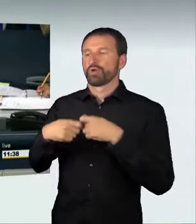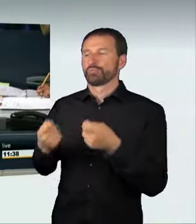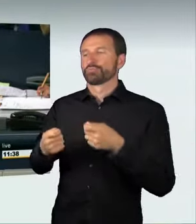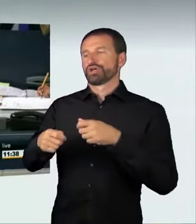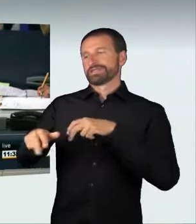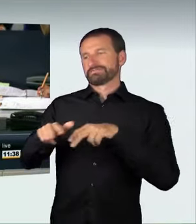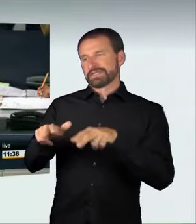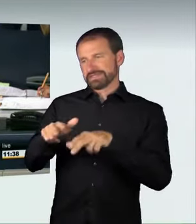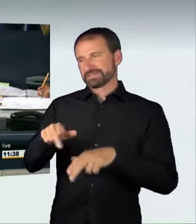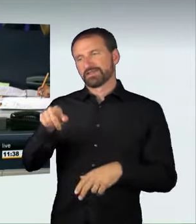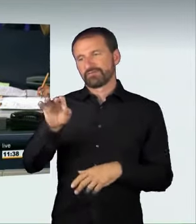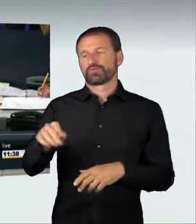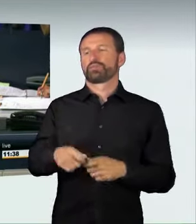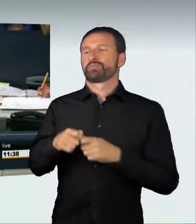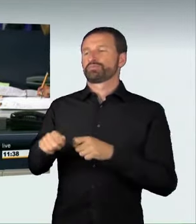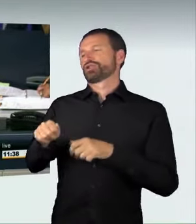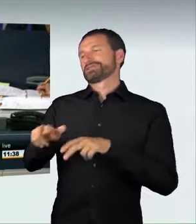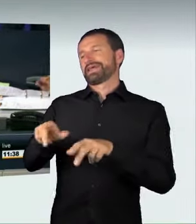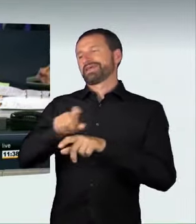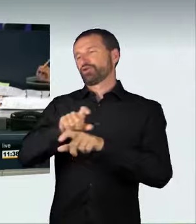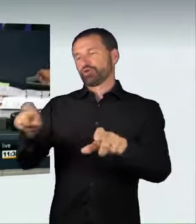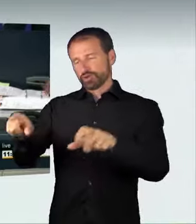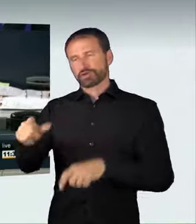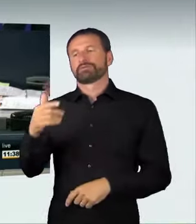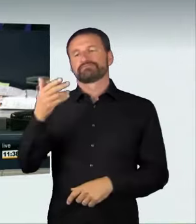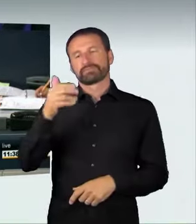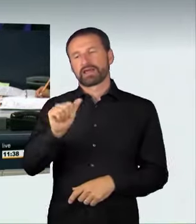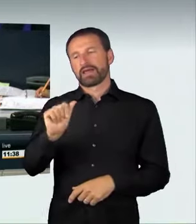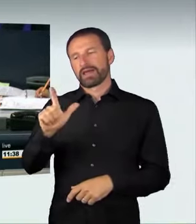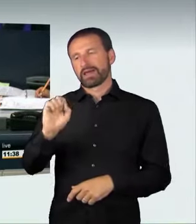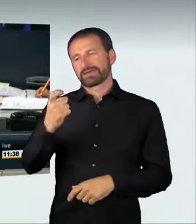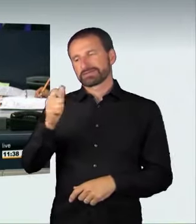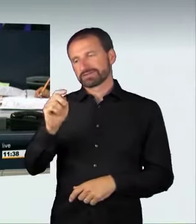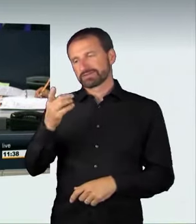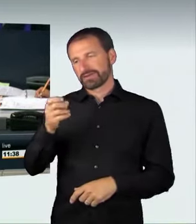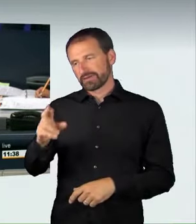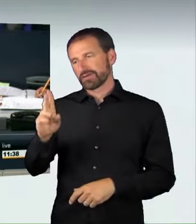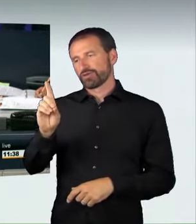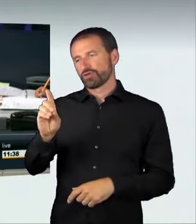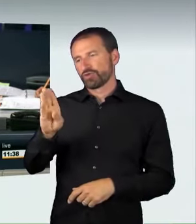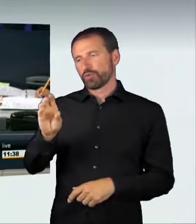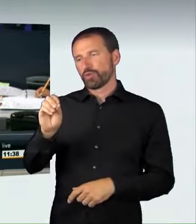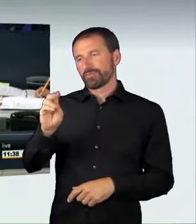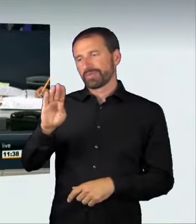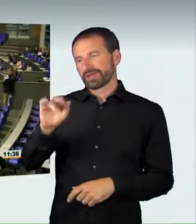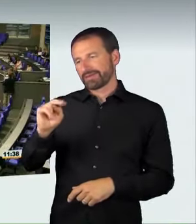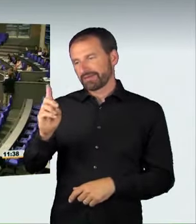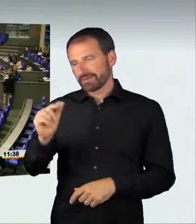für die Bundesregierung als nächster Redner das Wort. (Applaus)